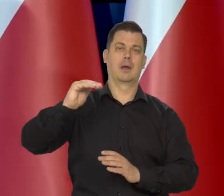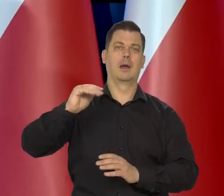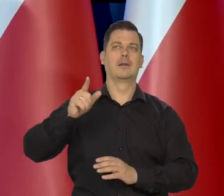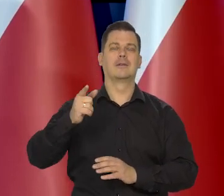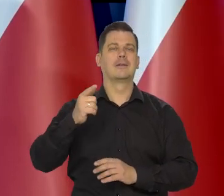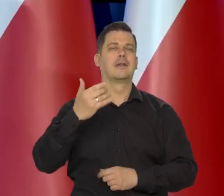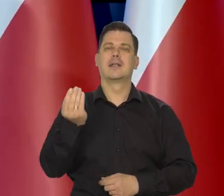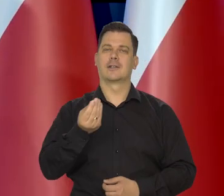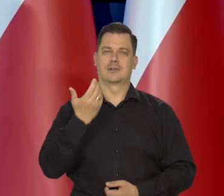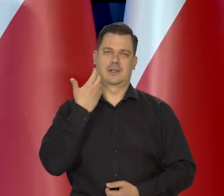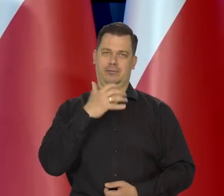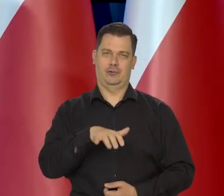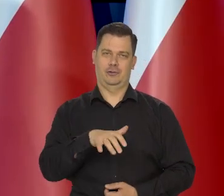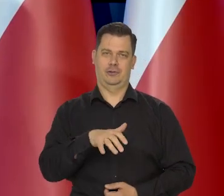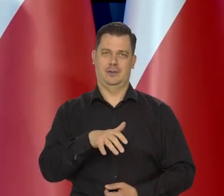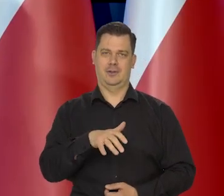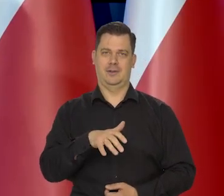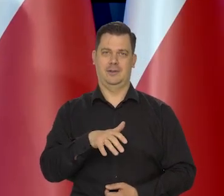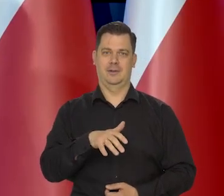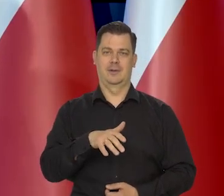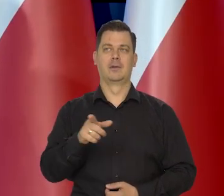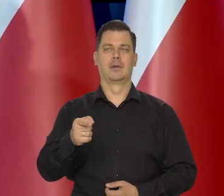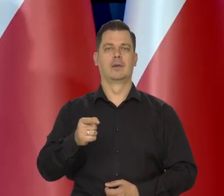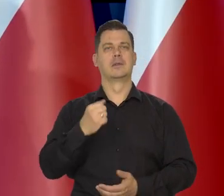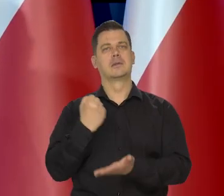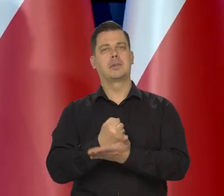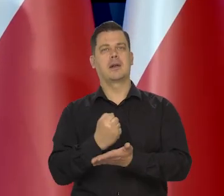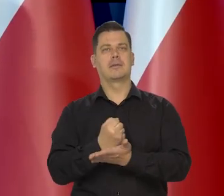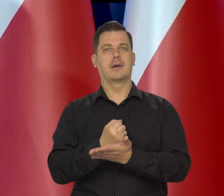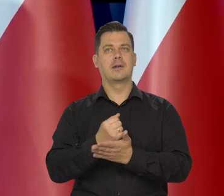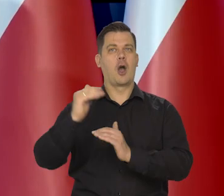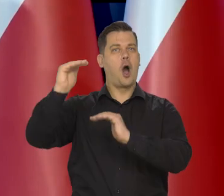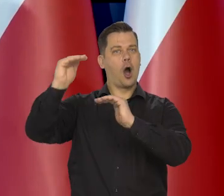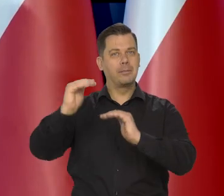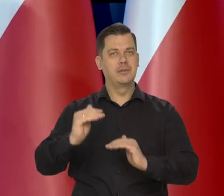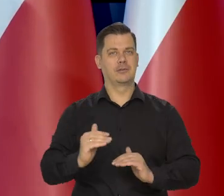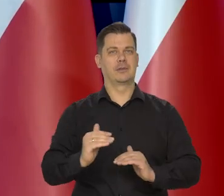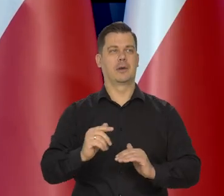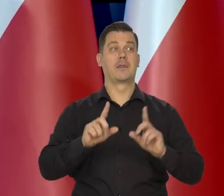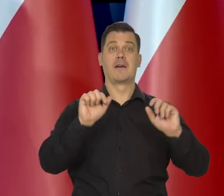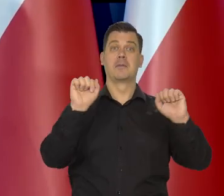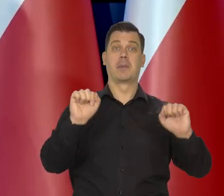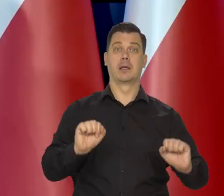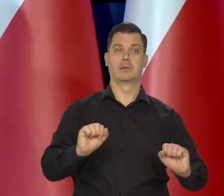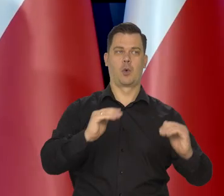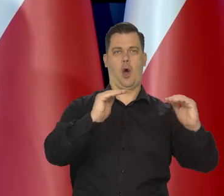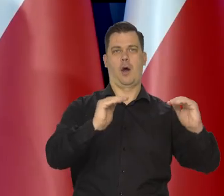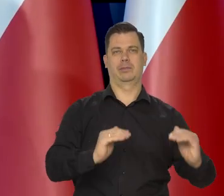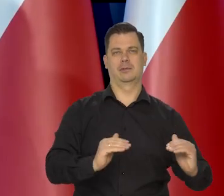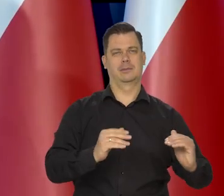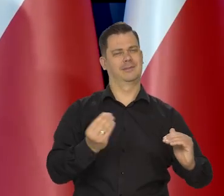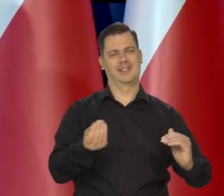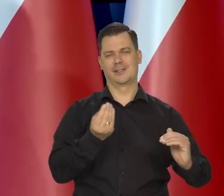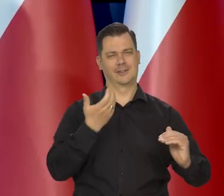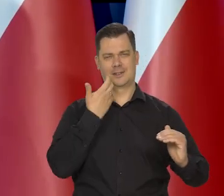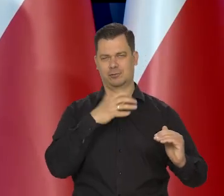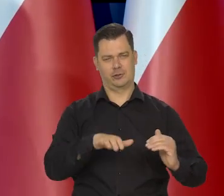Zbyt wcześnie, żeby dyskutować nad tym od obniżki stóp procentowych, to często pytanie jest podnoszone.